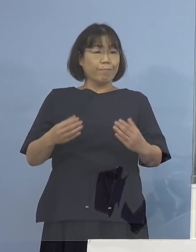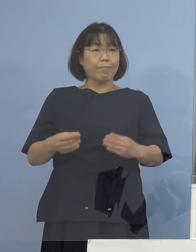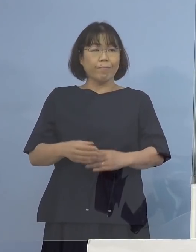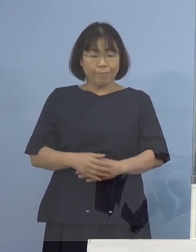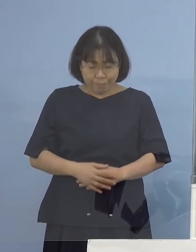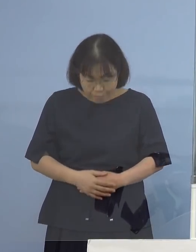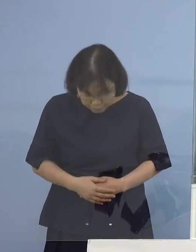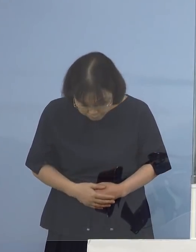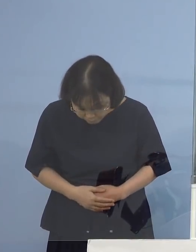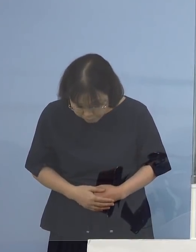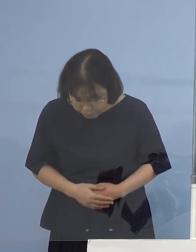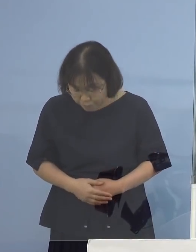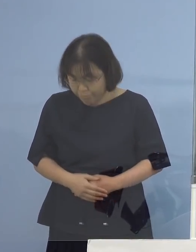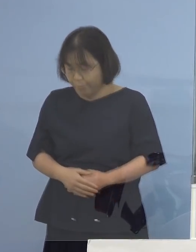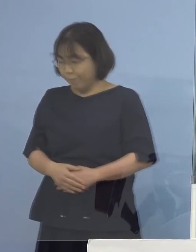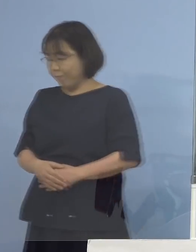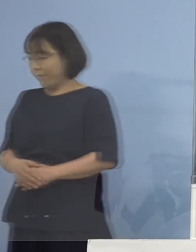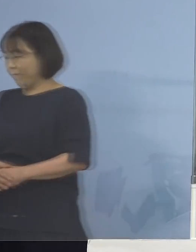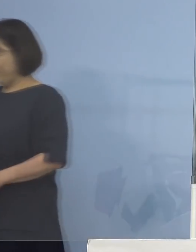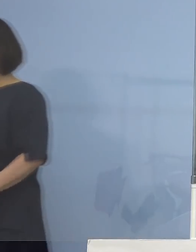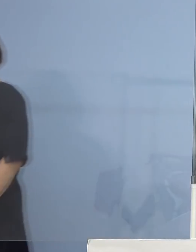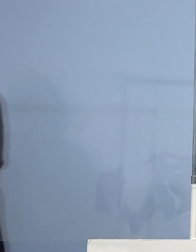（知事） それではよろしくお願いします